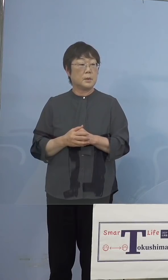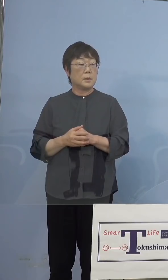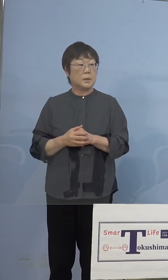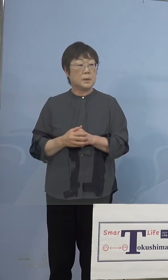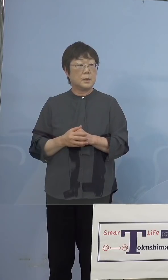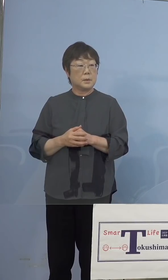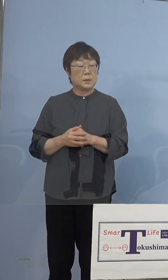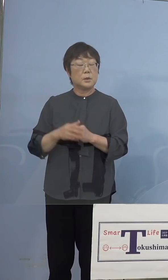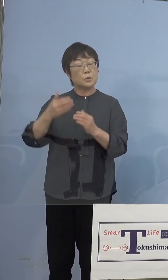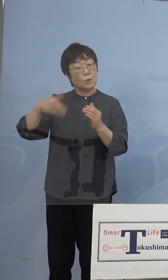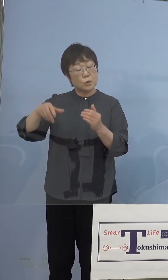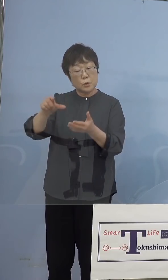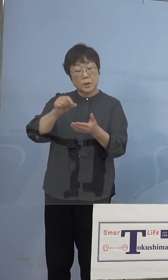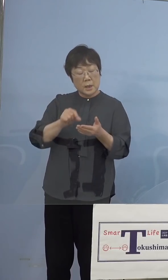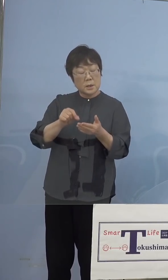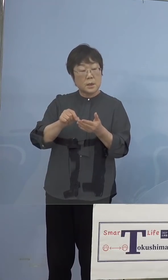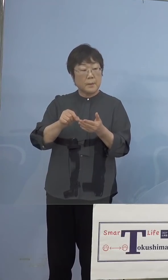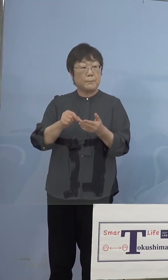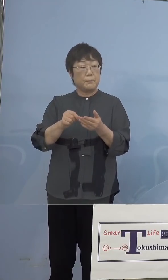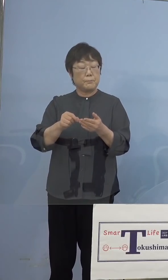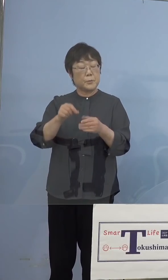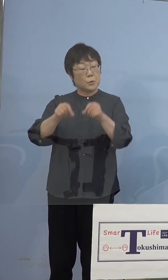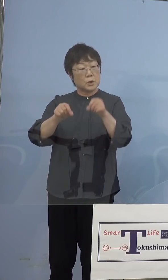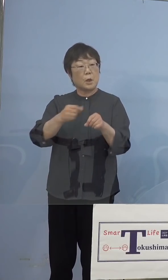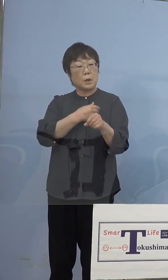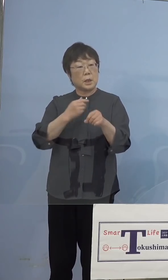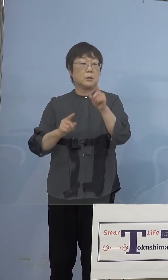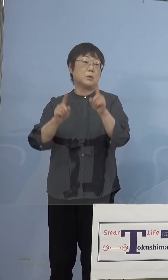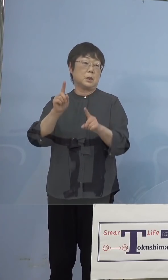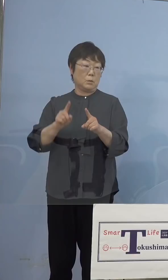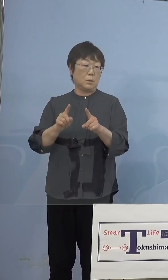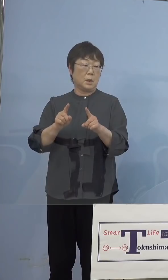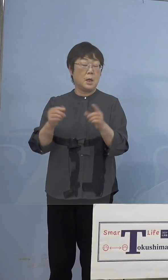ということはありますから そうしたものについても最小限で